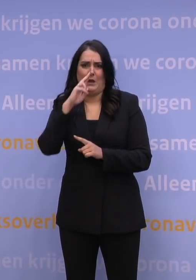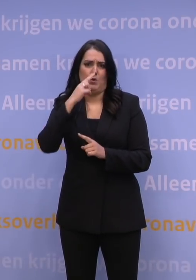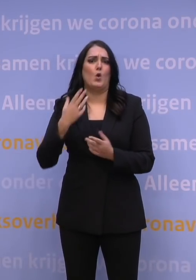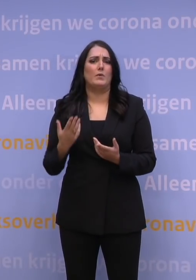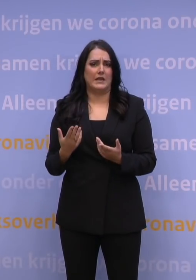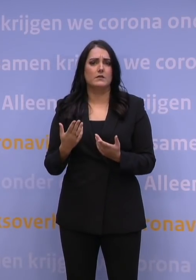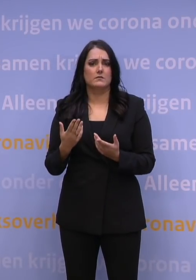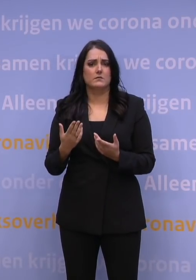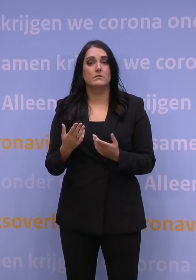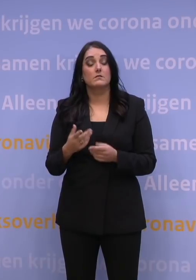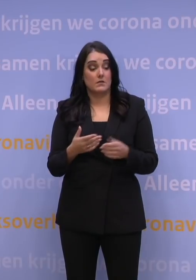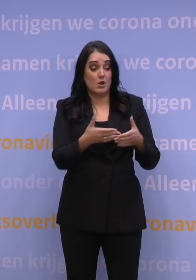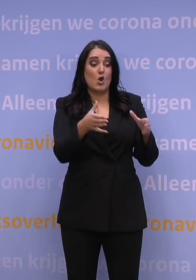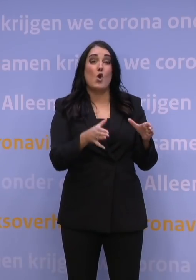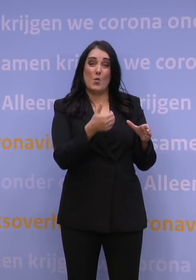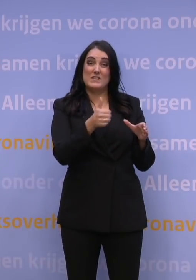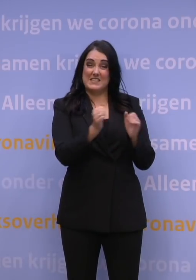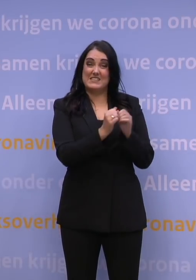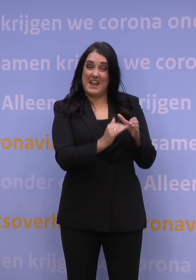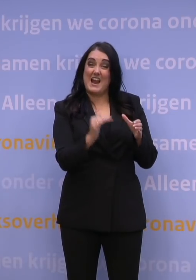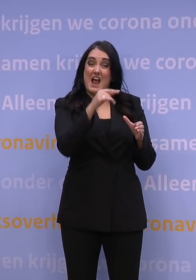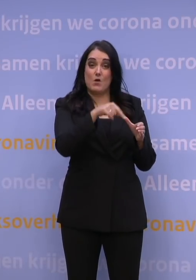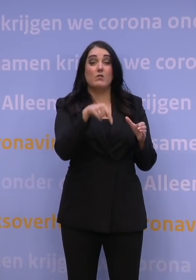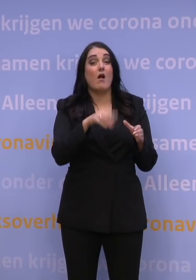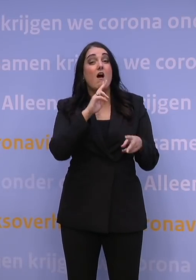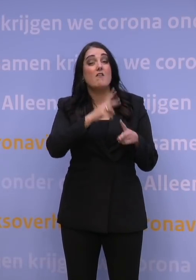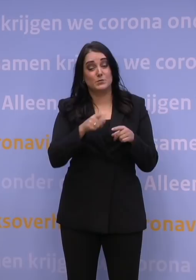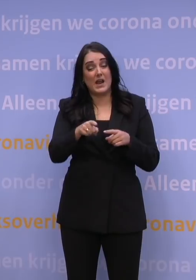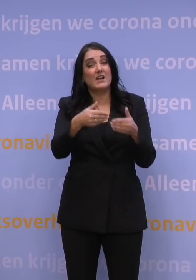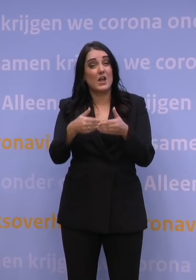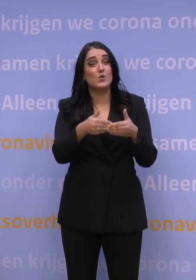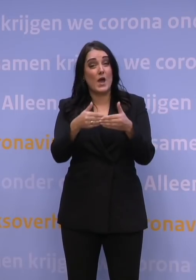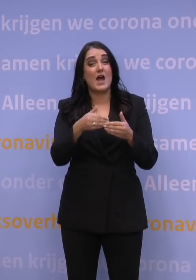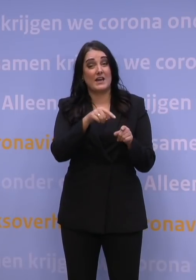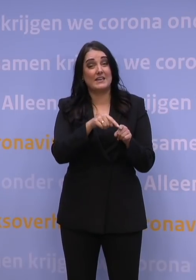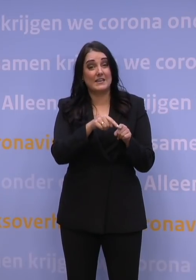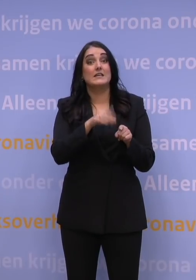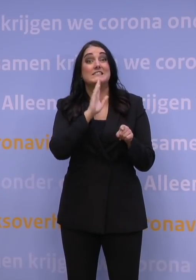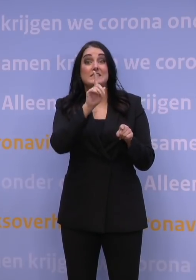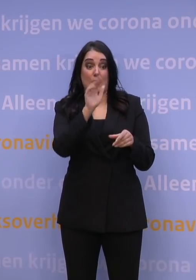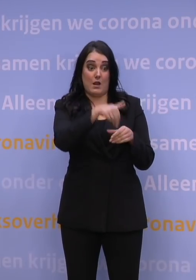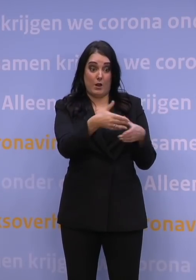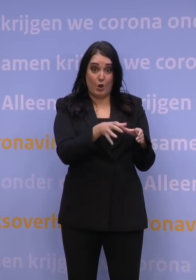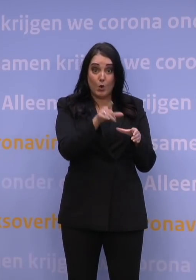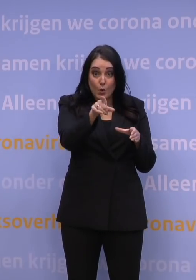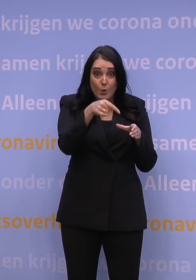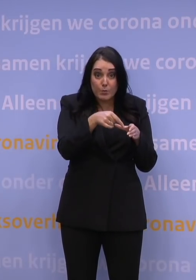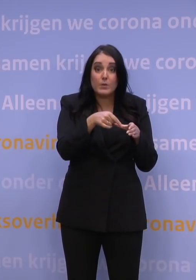Een deel van de 60-plussers heeft op dit moment een afspraak staan in januari. Zit u bij die groep en komt er eerder plek vrij,